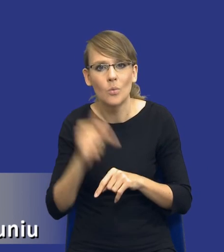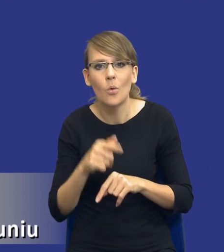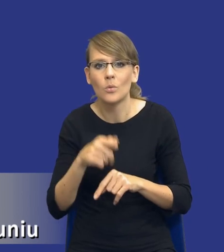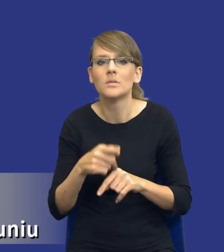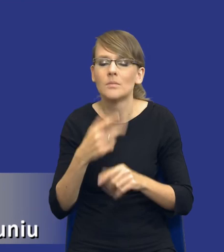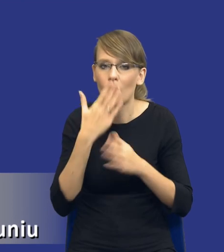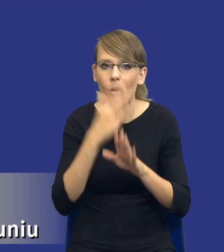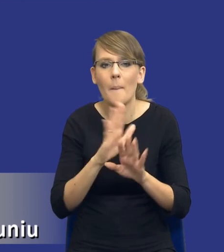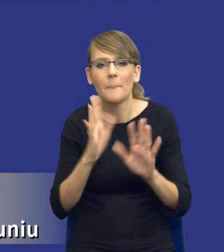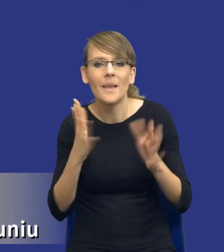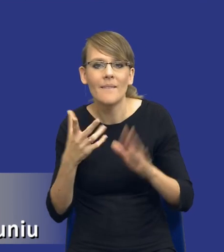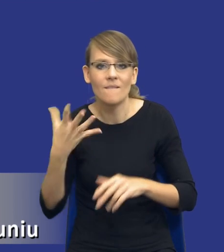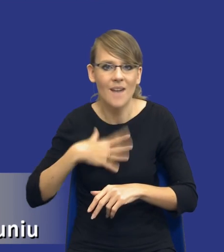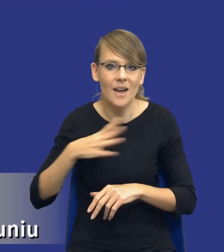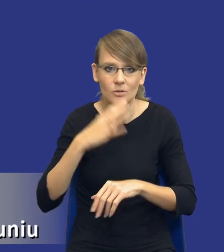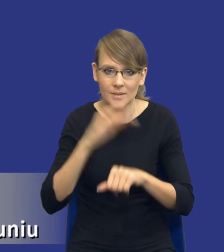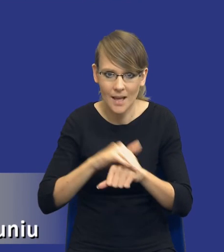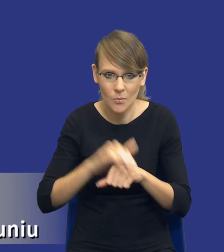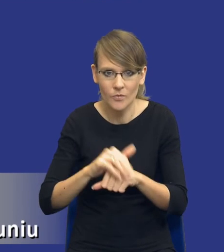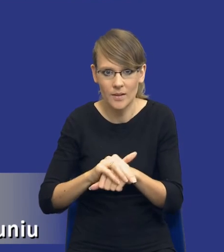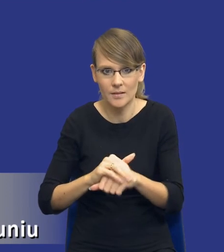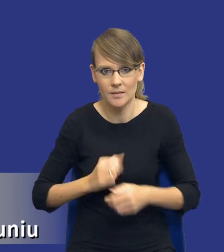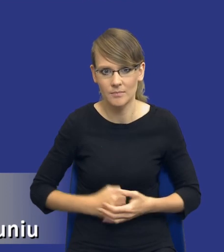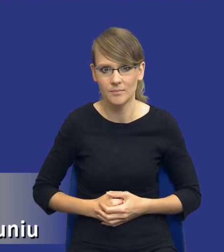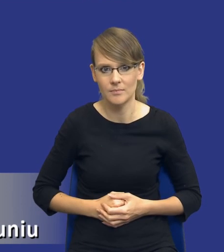zamówień dla każdego ze wskazanych wariantów. Musi wskazywać